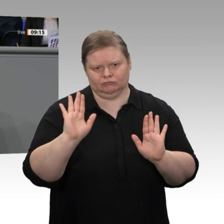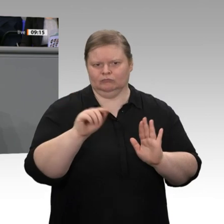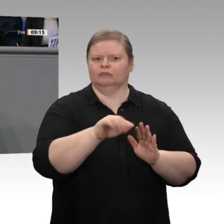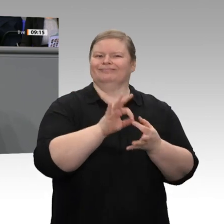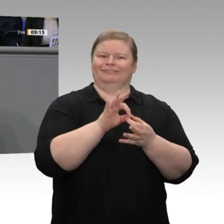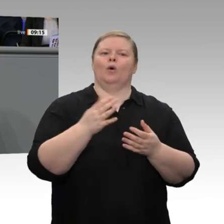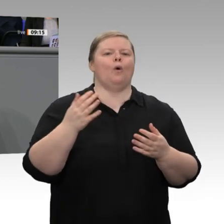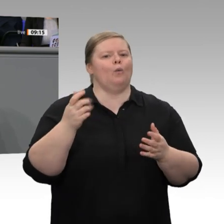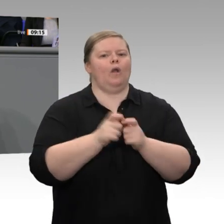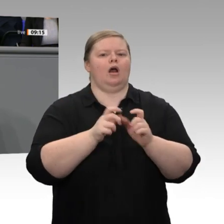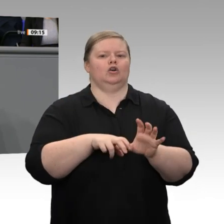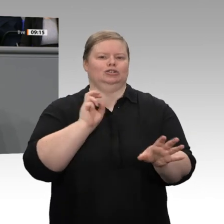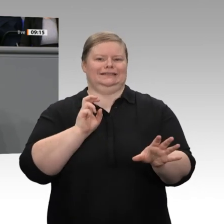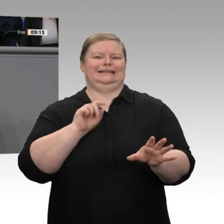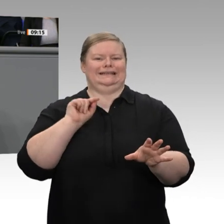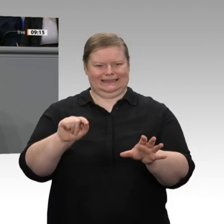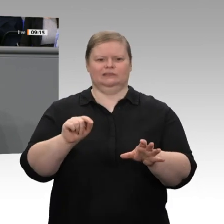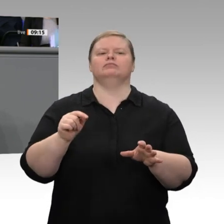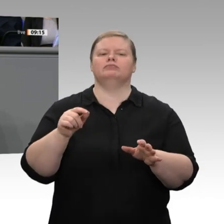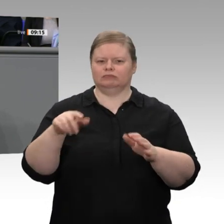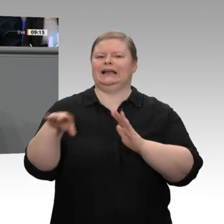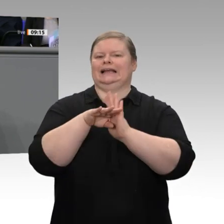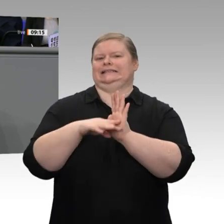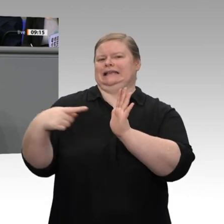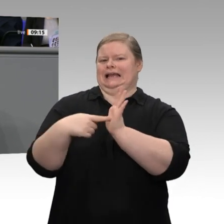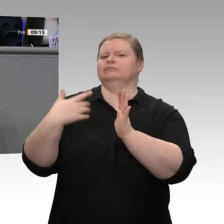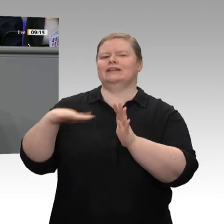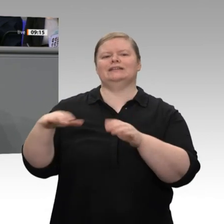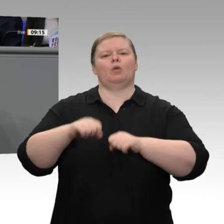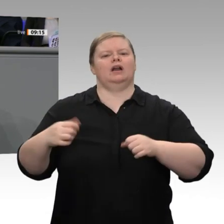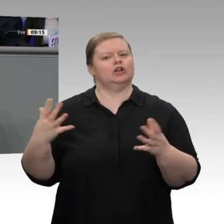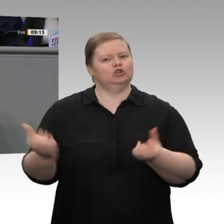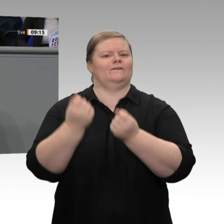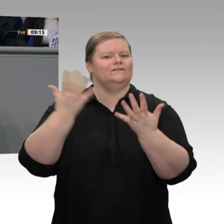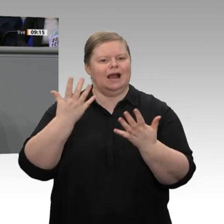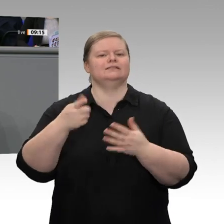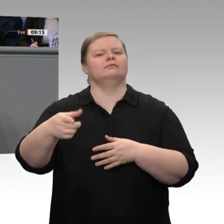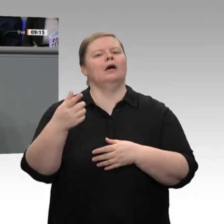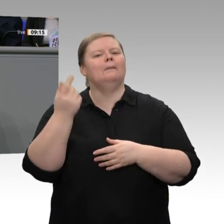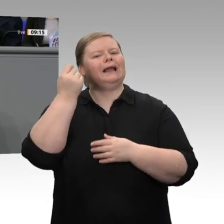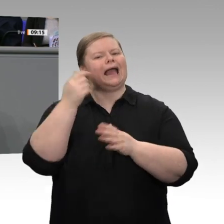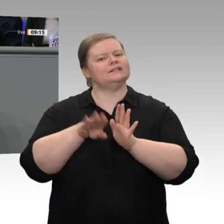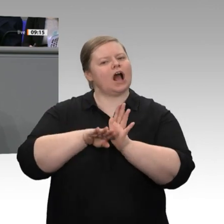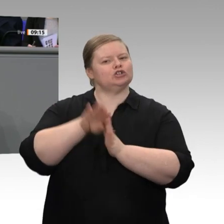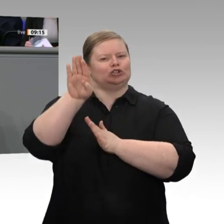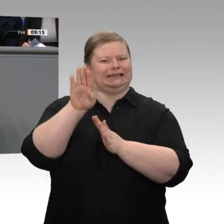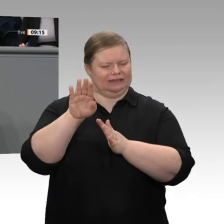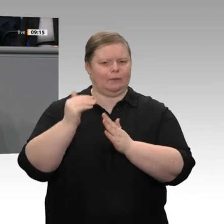Wirtschaftsminister, bei der Strompreiskompensation und bei den Netzentgelten auf Preisanstiege